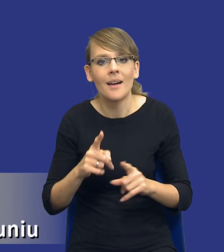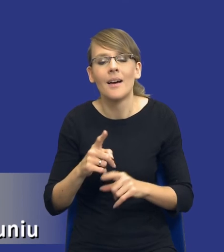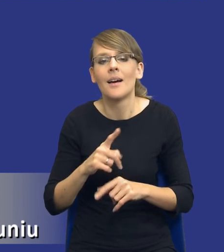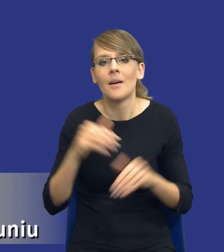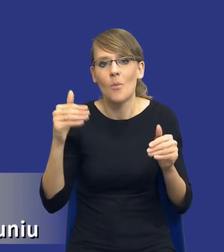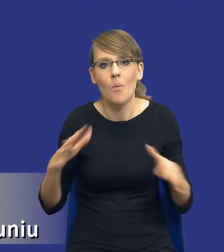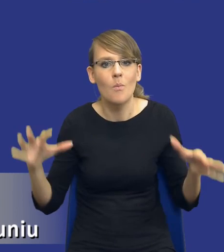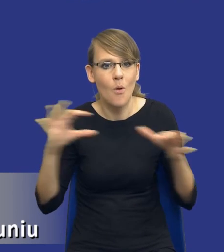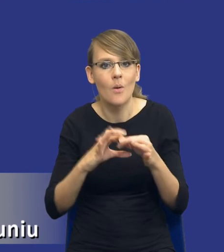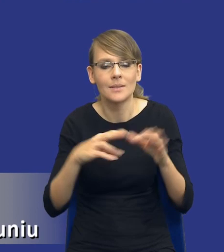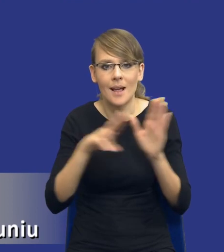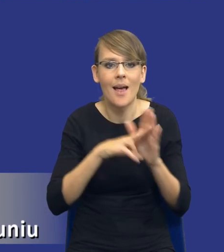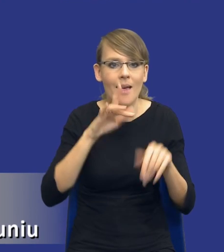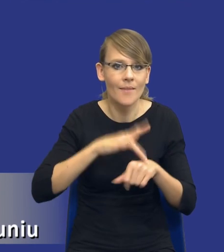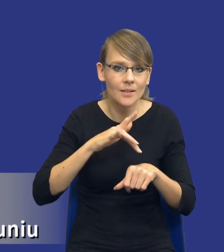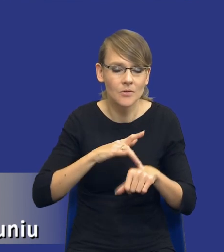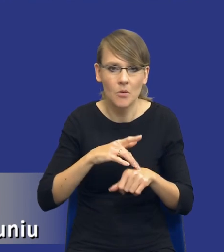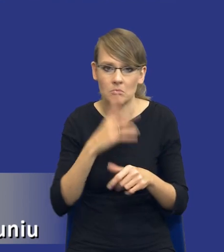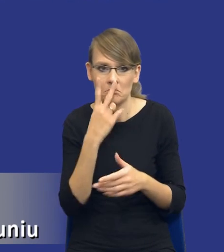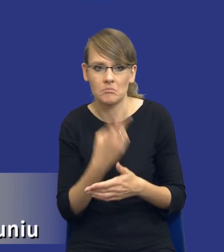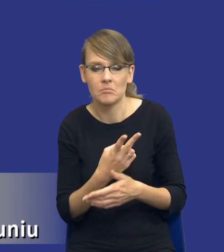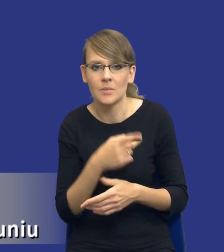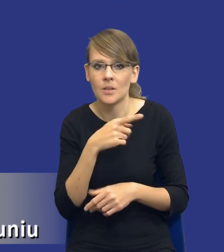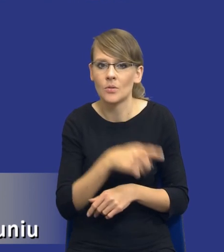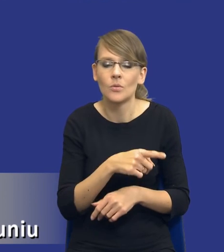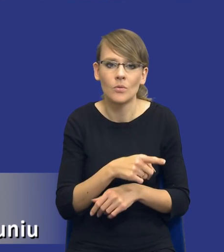zasadą efektywności, to zwróćcie Państwo uwagę, że ona ewidentnie wpływa na zakres a,